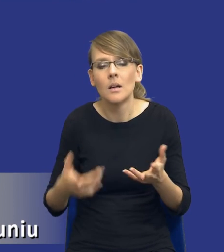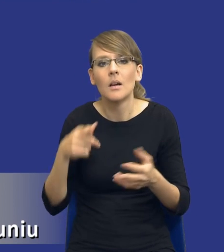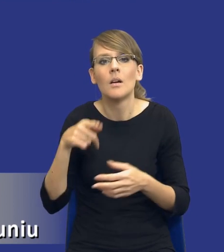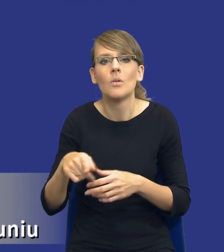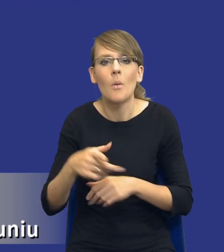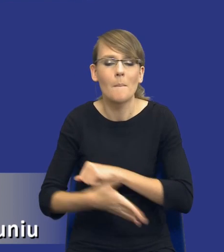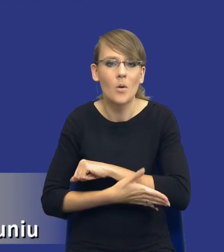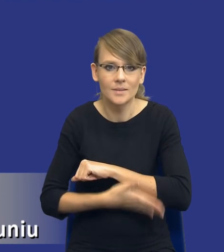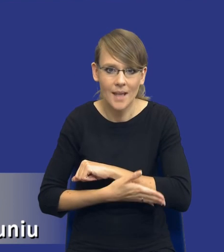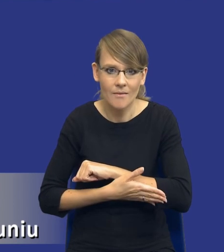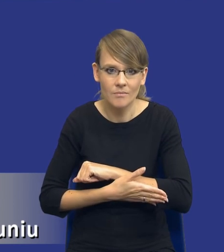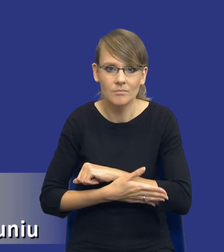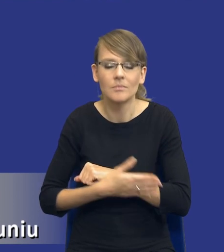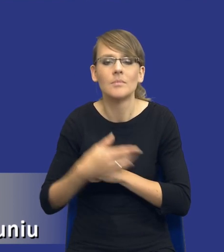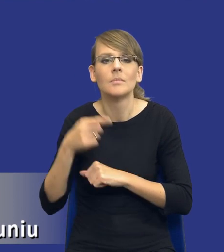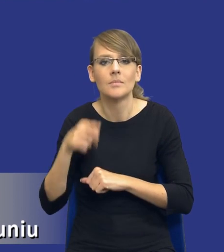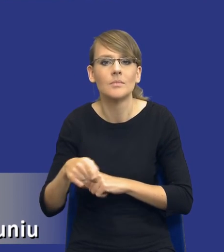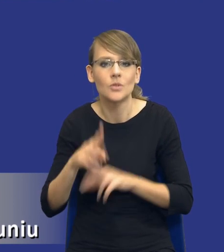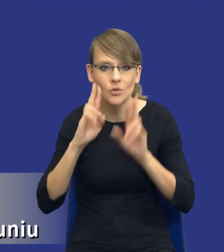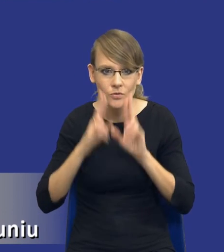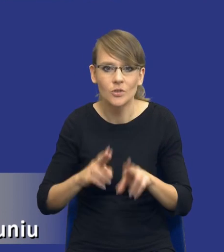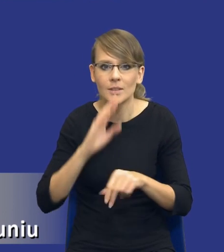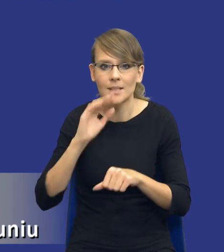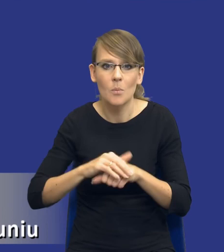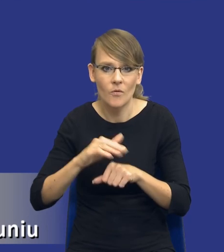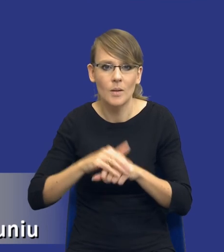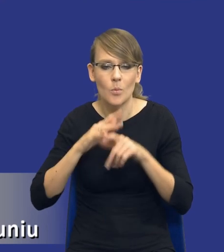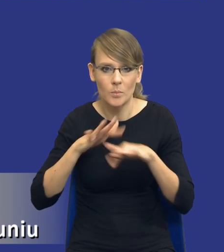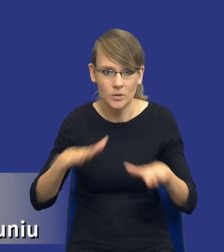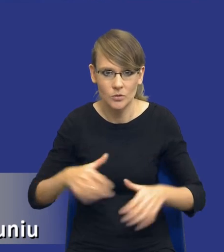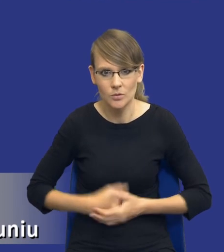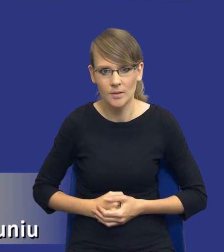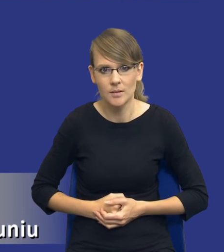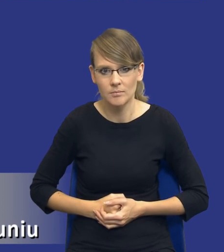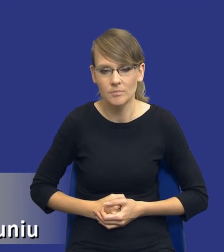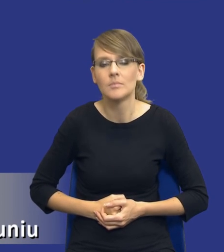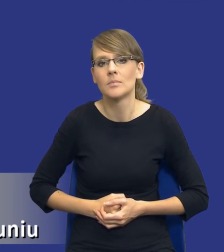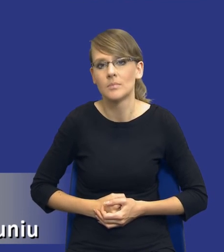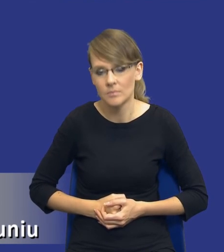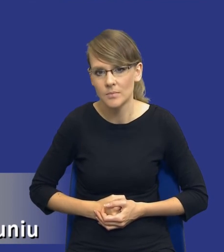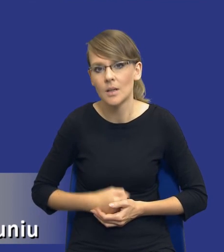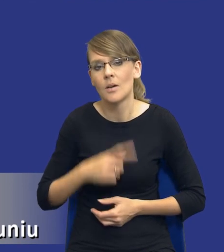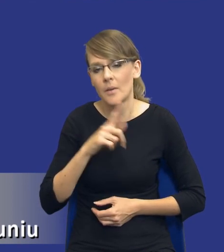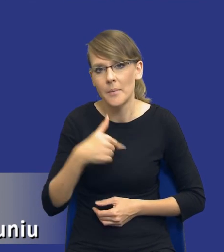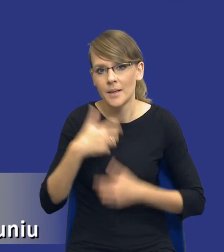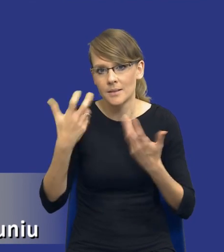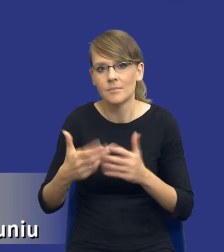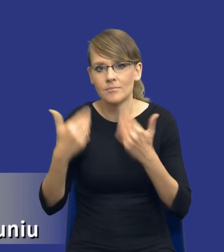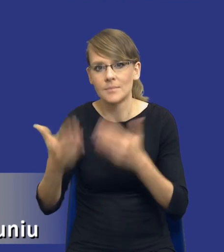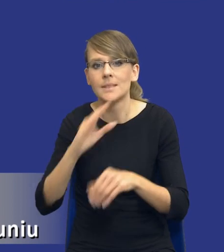podstawową, od której wychodzimy, jest rzeczywiście zamówienie publiczne. W związku z tym, to jest nasze założenie, my chcemy udzielić zamówienia publicznego.